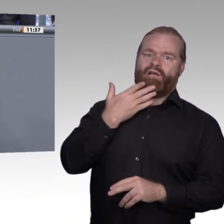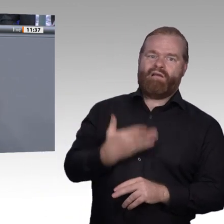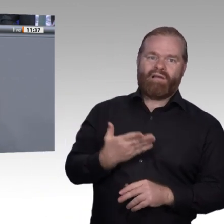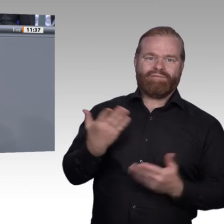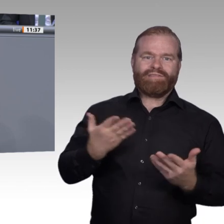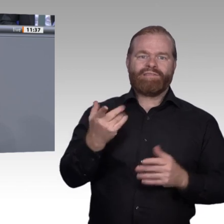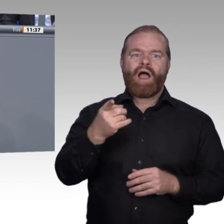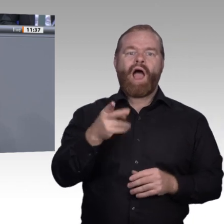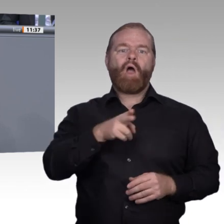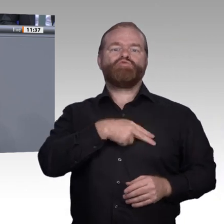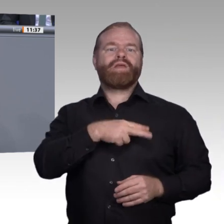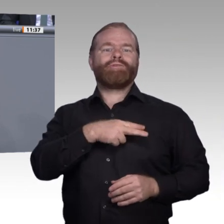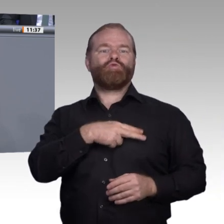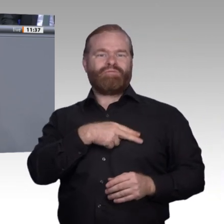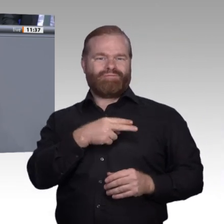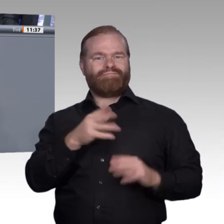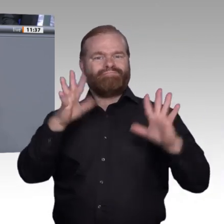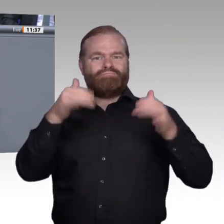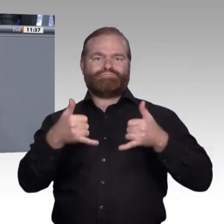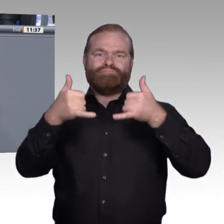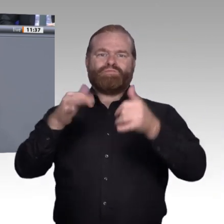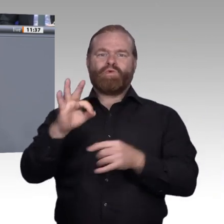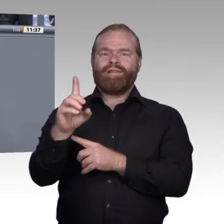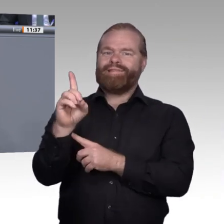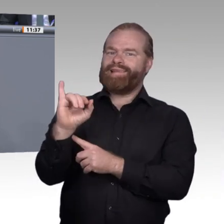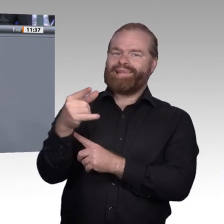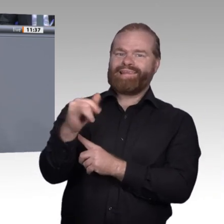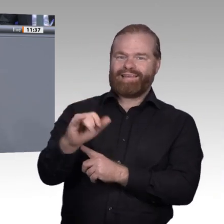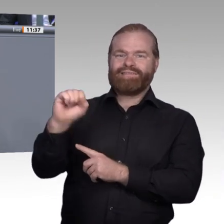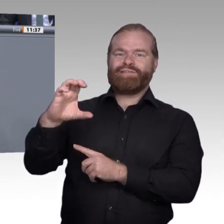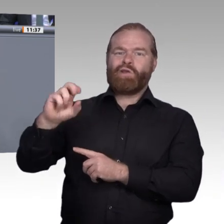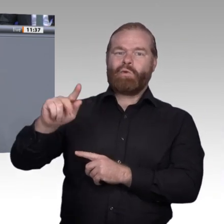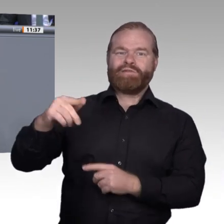ermöglicht, dass die Kompetenzen von allen Beschäftigten in den Betrieben eingebunden